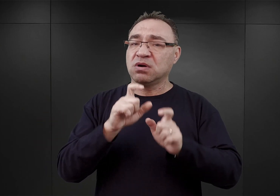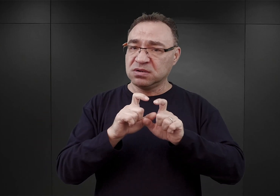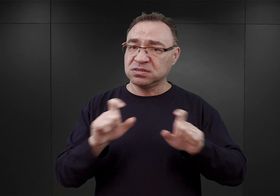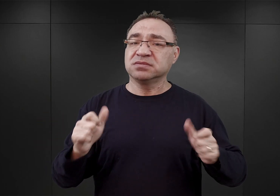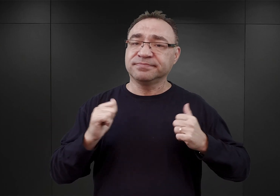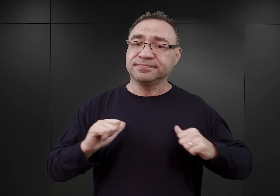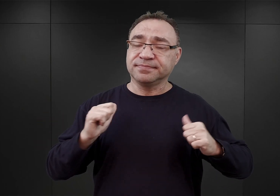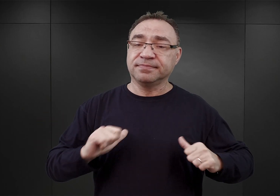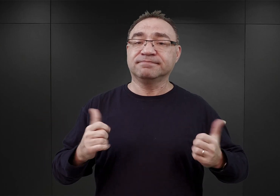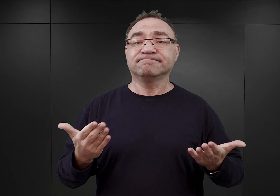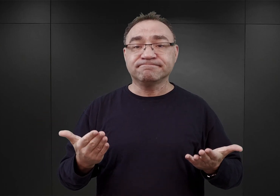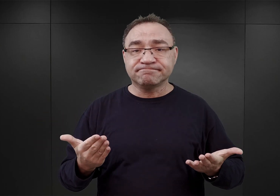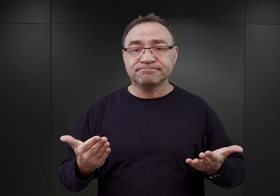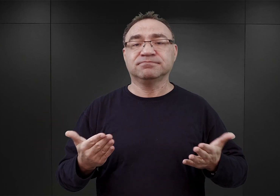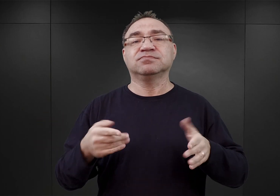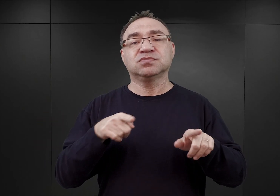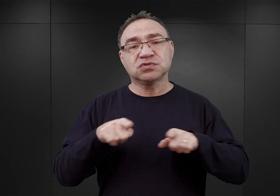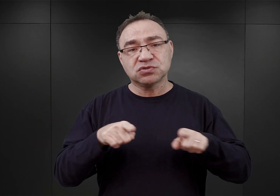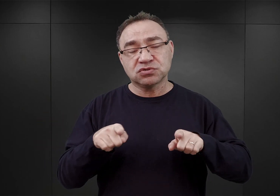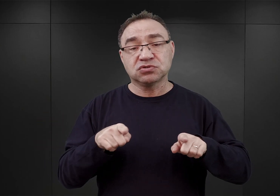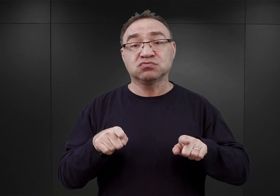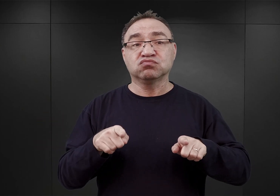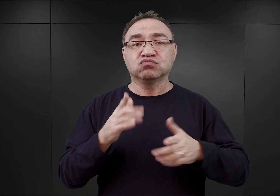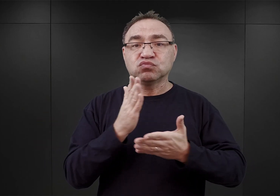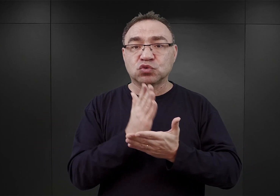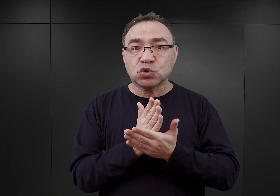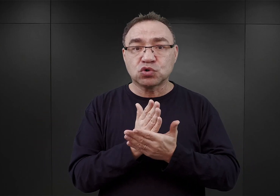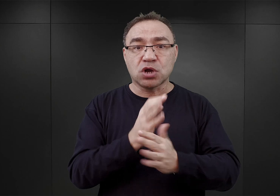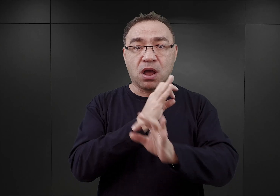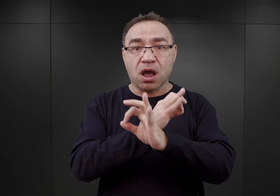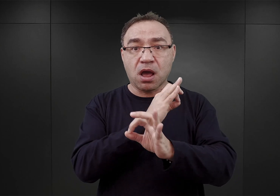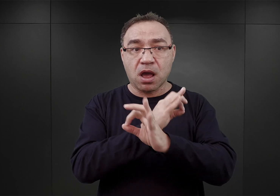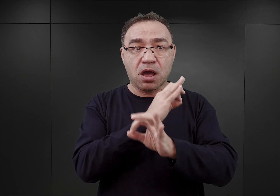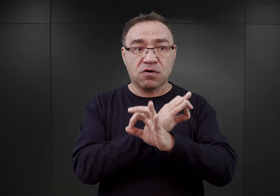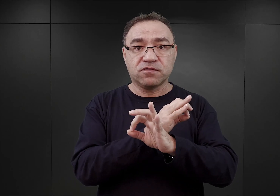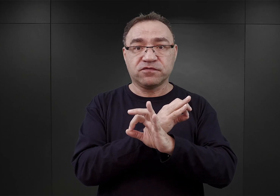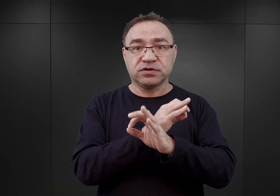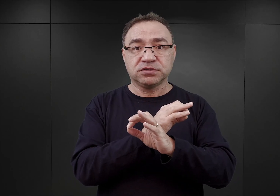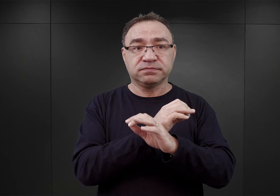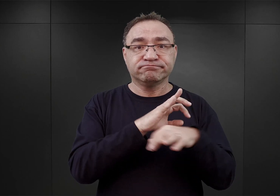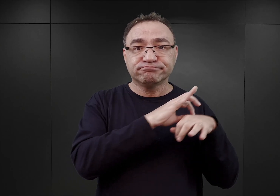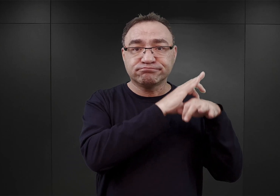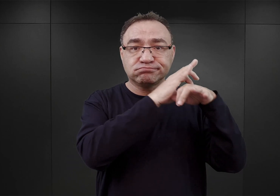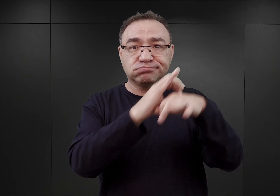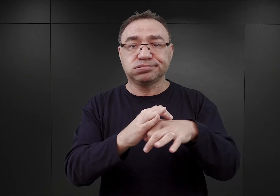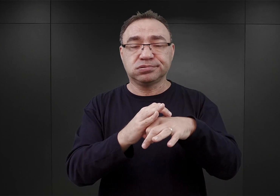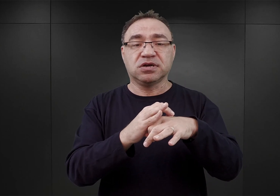W związku z tym w momencie, kiedy do Auschwitz zaczęli przybywać pierwsi polscy więźniowie polityczni,